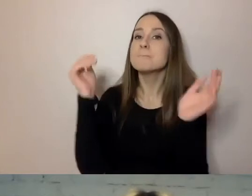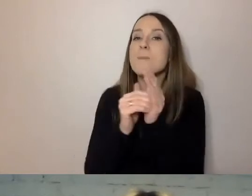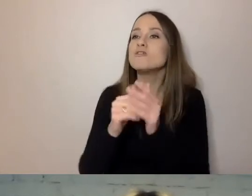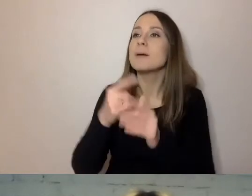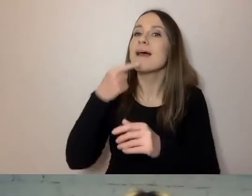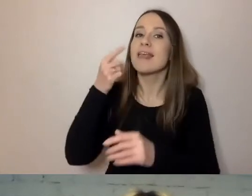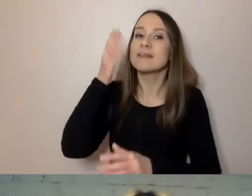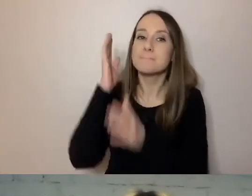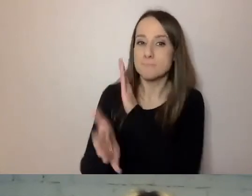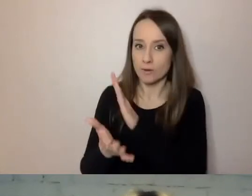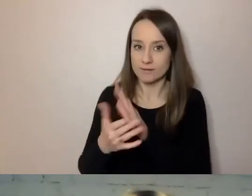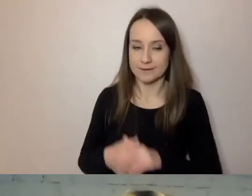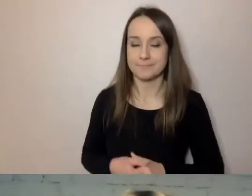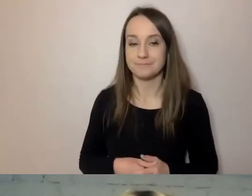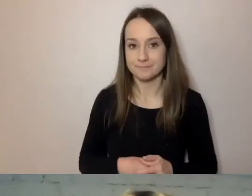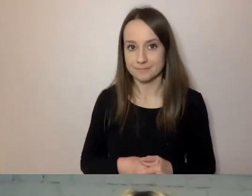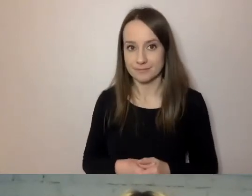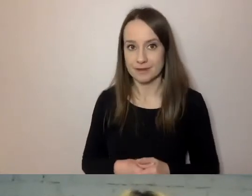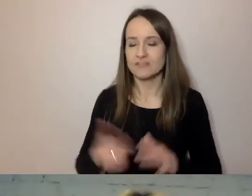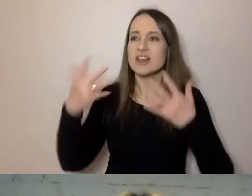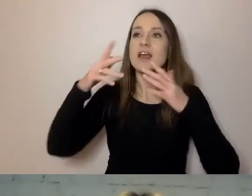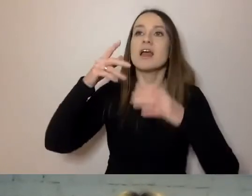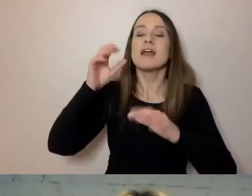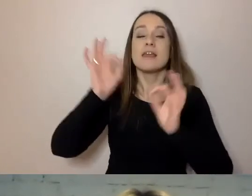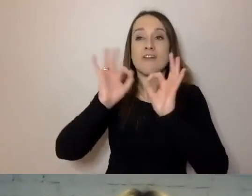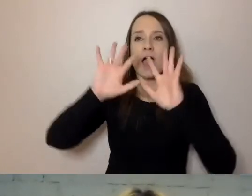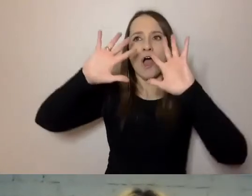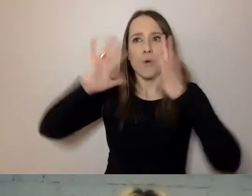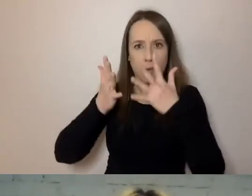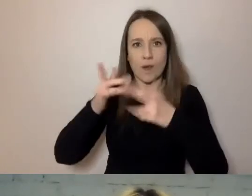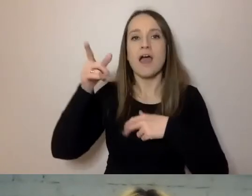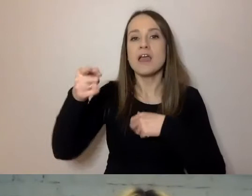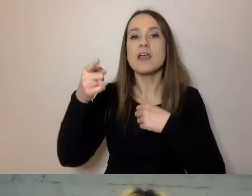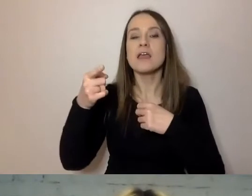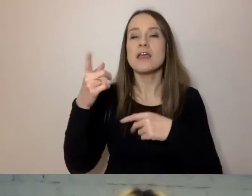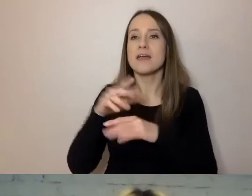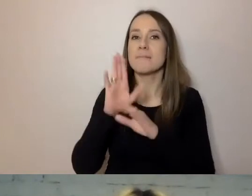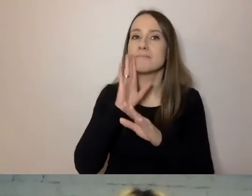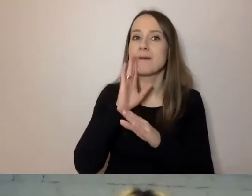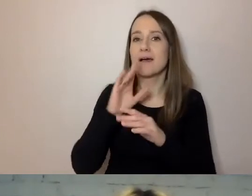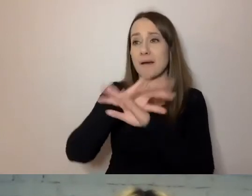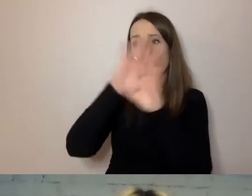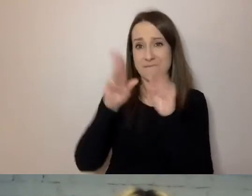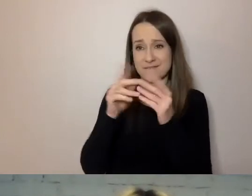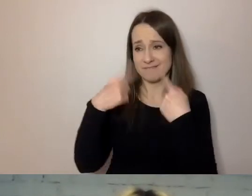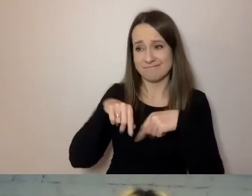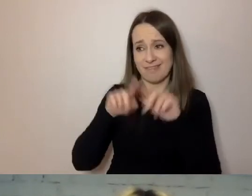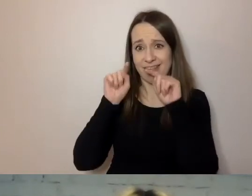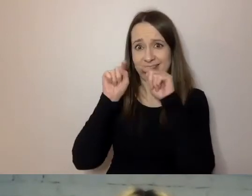Komunikatu sformułowanego zwięźle. Do tej grupy pewnie wszyscy należymy. To osoby, które mają mało czasu.